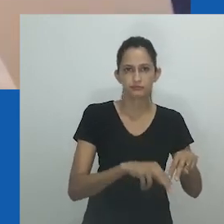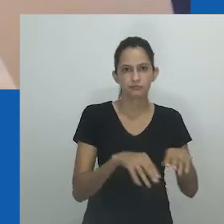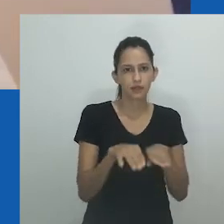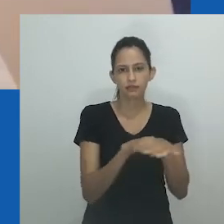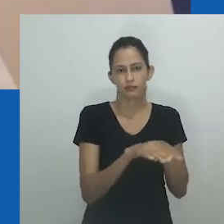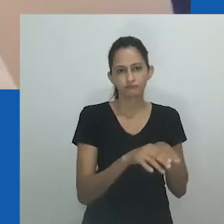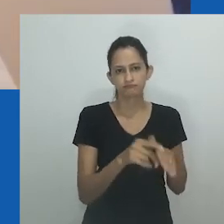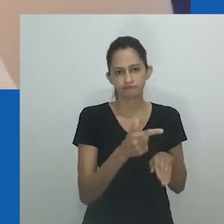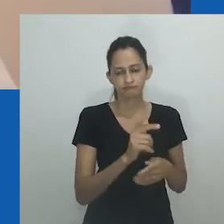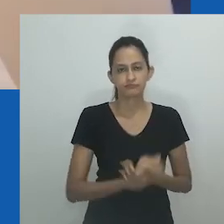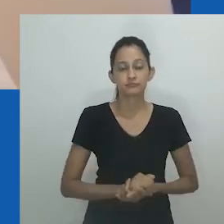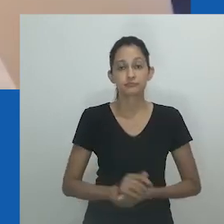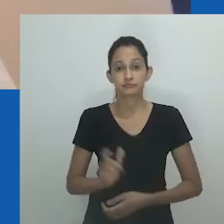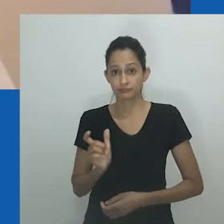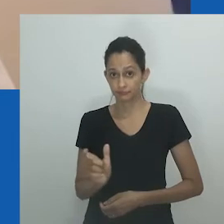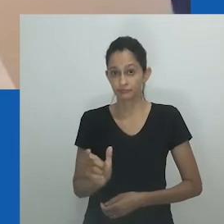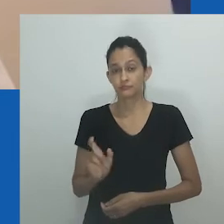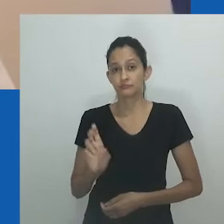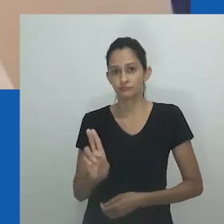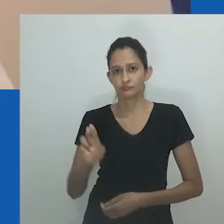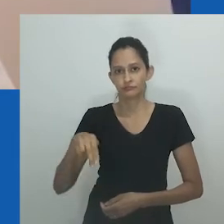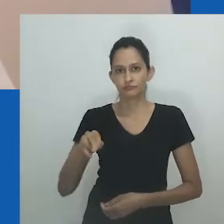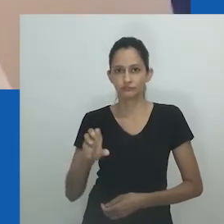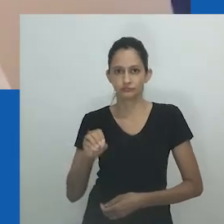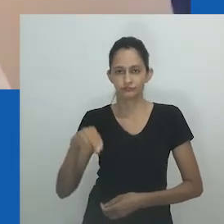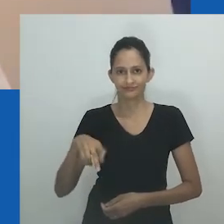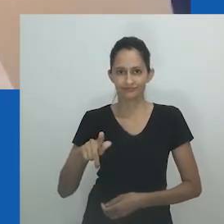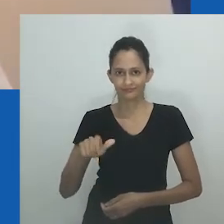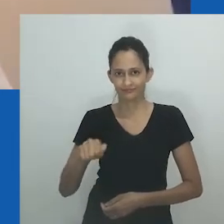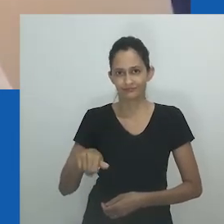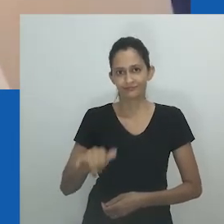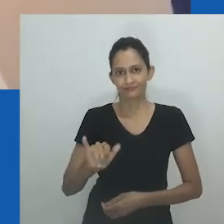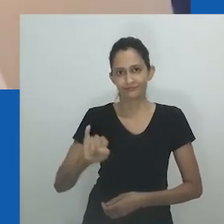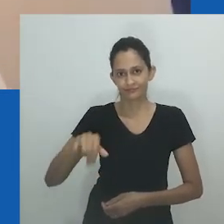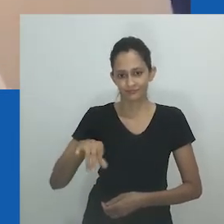mas todas aludindo à desestabilização dos binários de sexo e gênero.